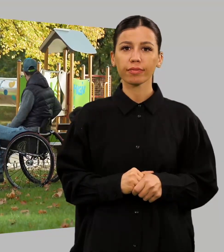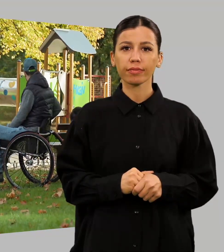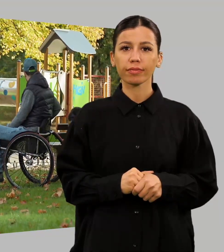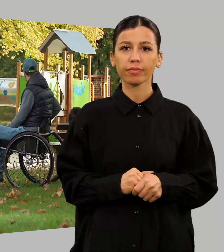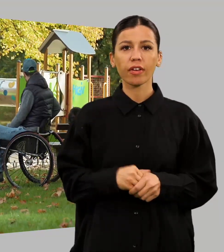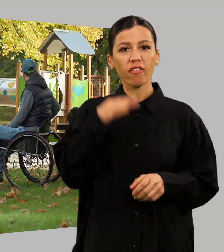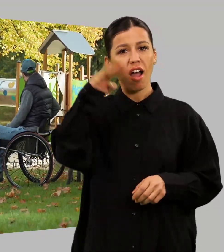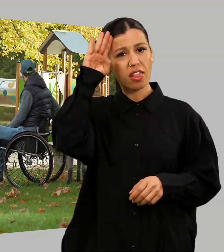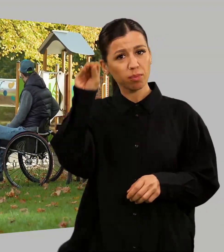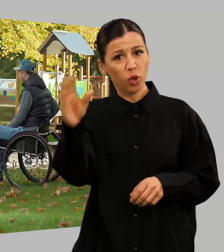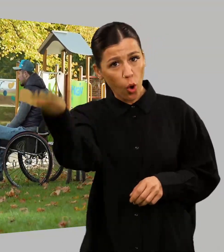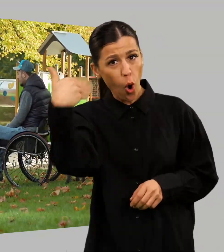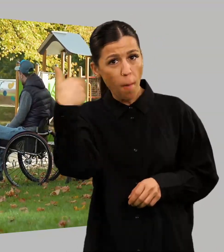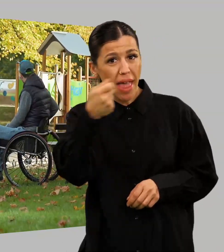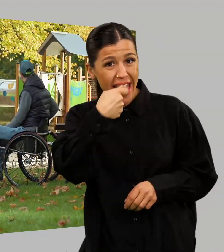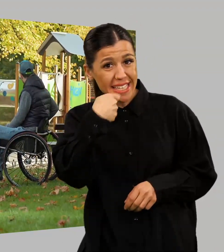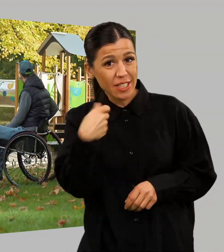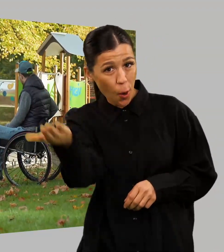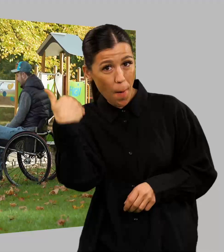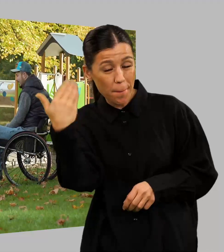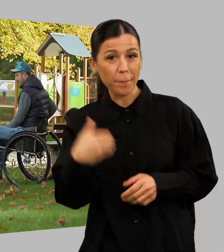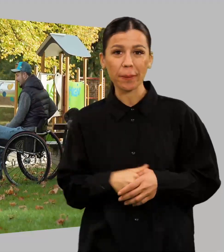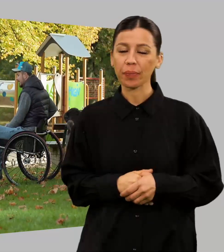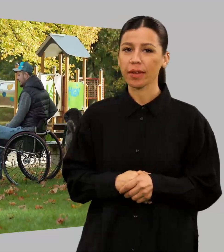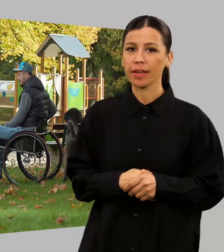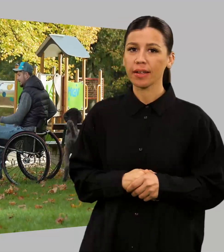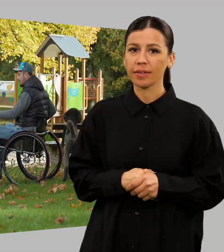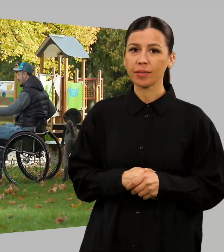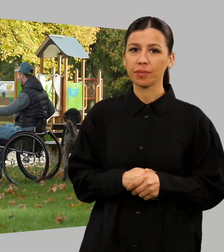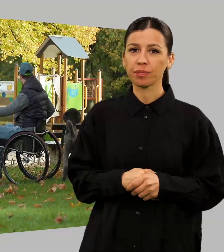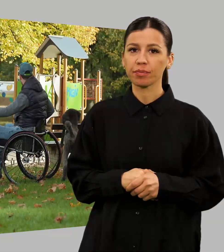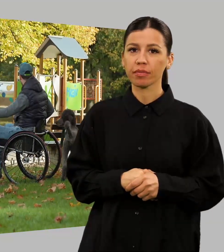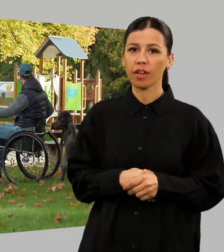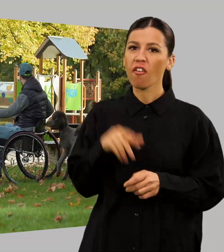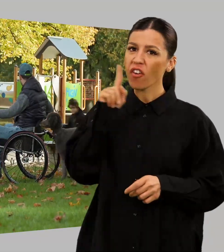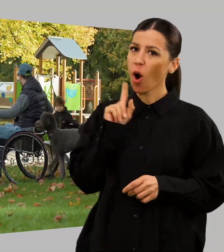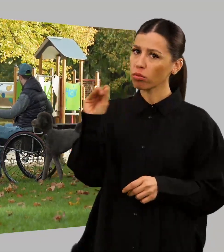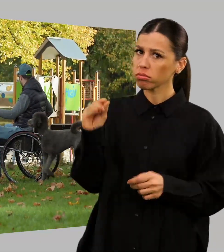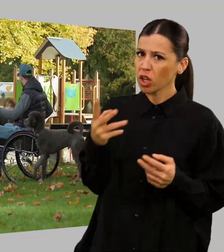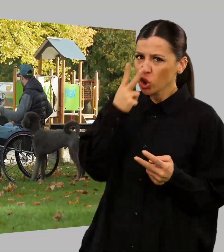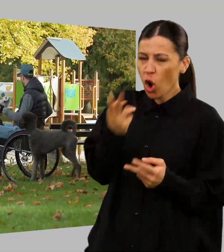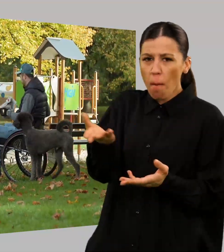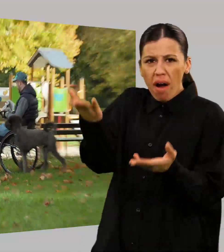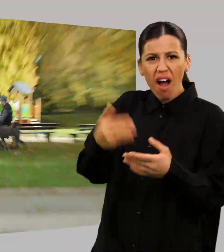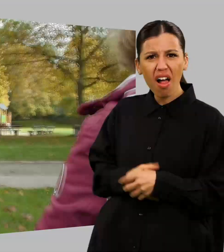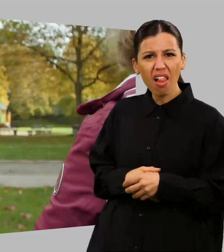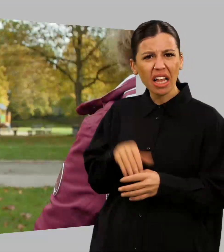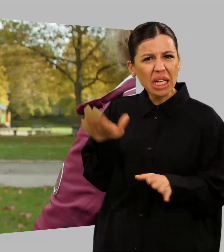Moses, komm her. Gibt was zu futtern. Schau dir das mal an! Das gibt es doch nicht.